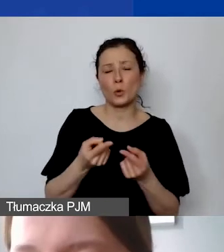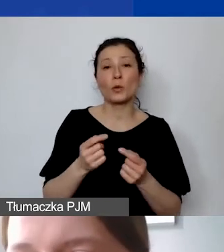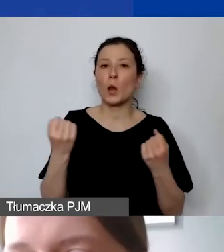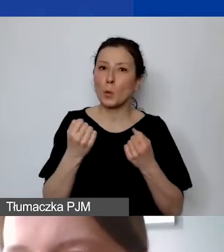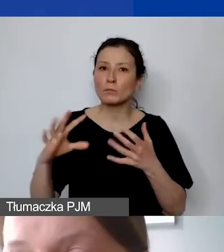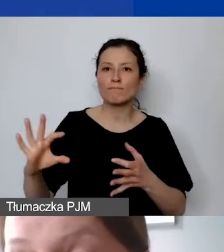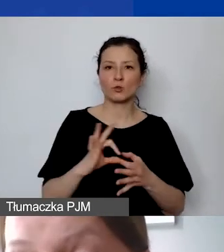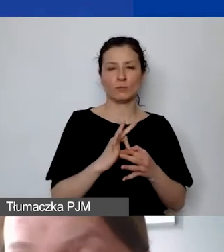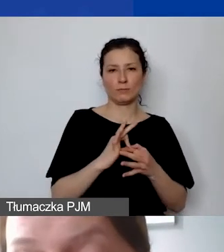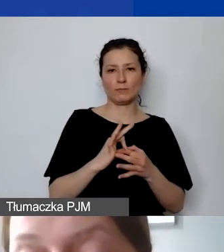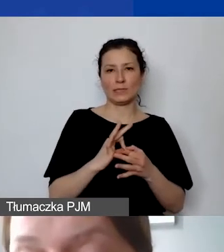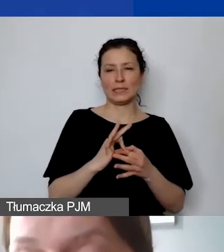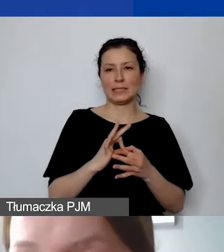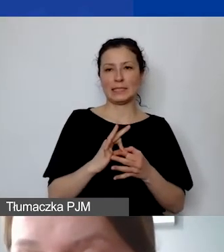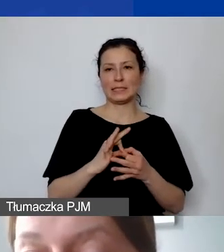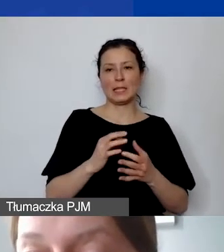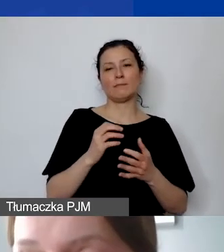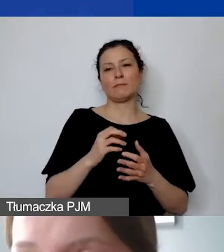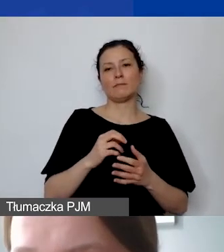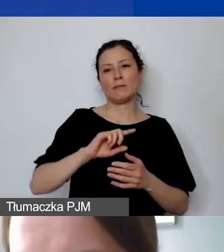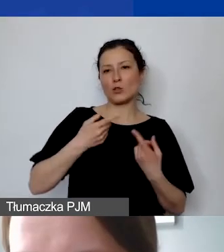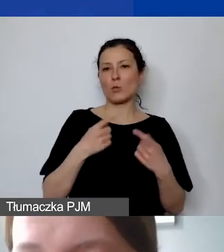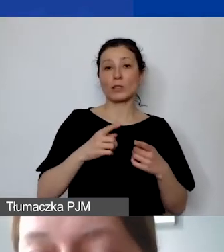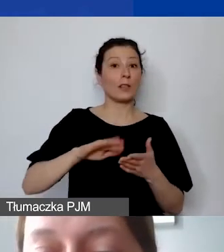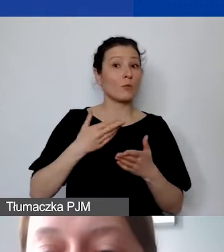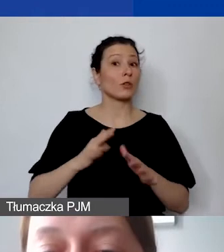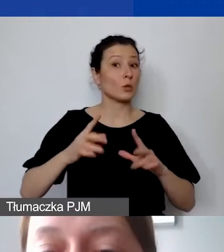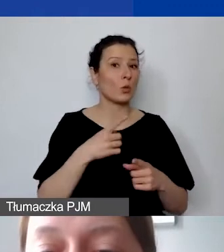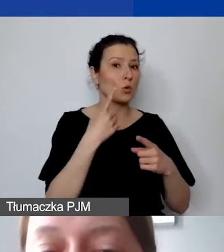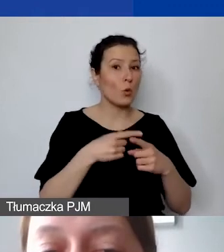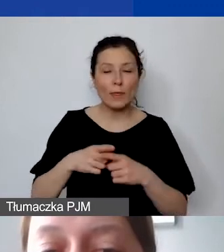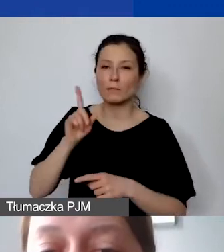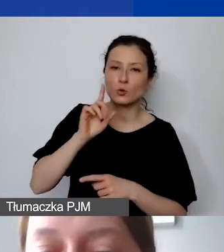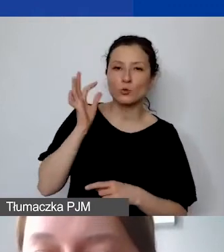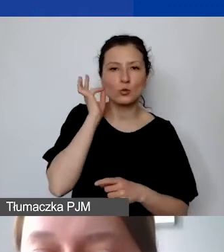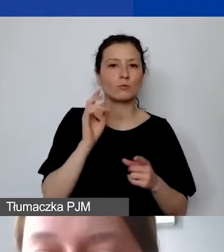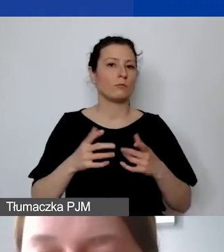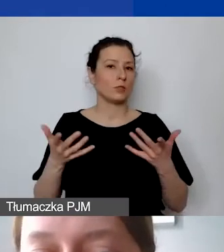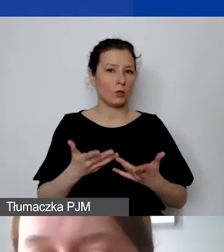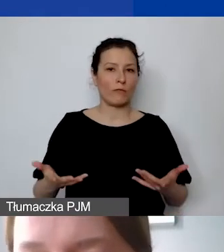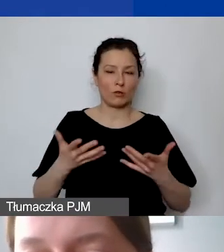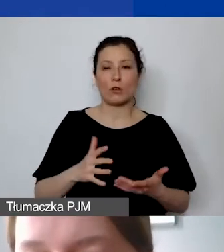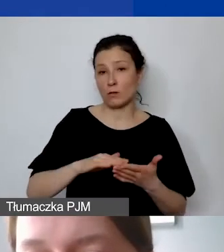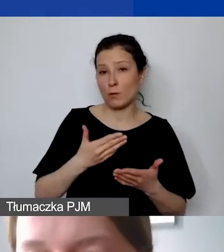Czyli np. mogą być członkami lub członkiniami stowarzyszenia. W tym przypadku koszt takiej usługi